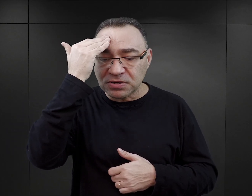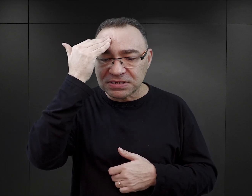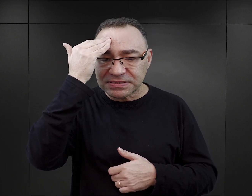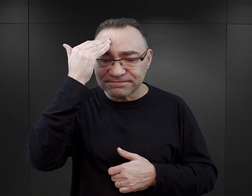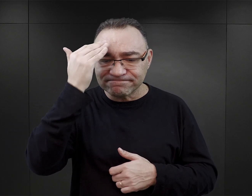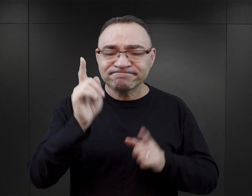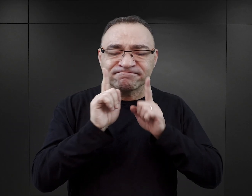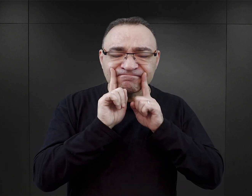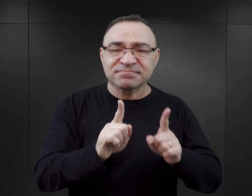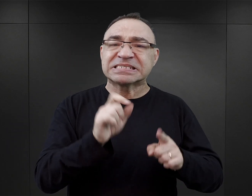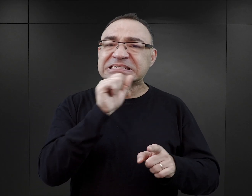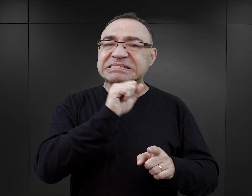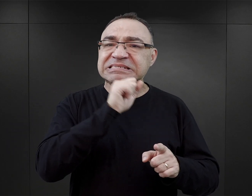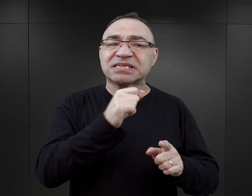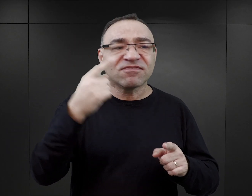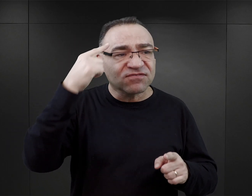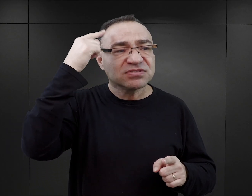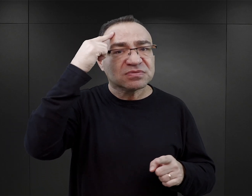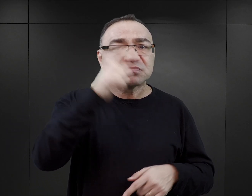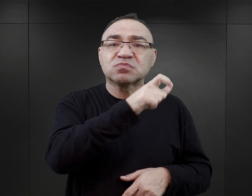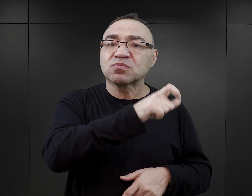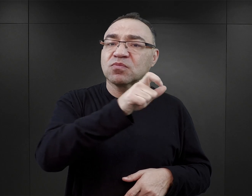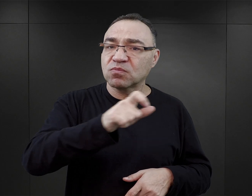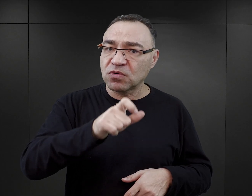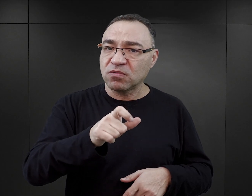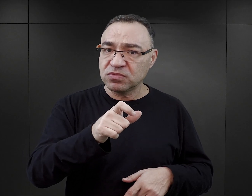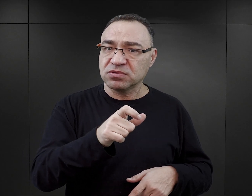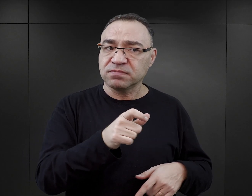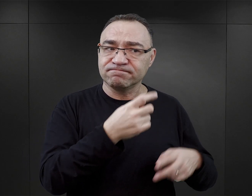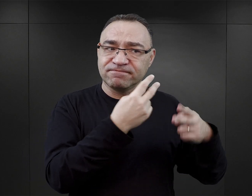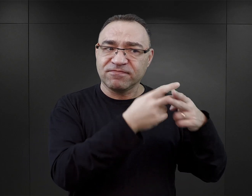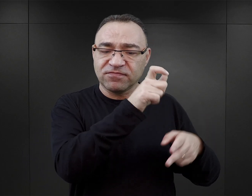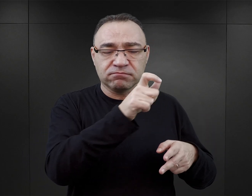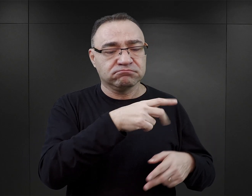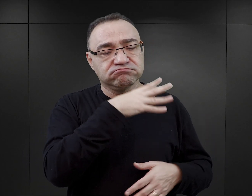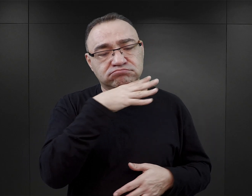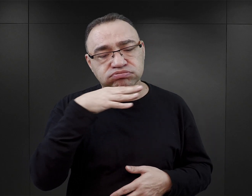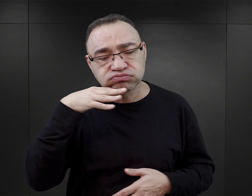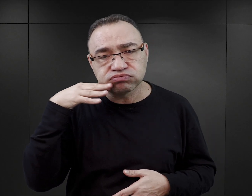klasycznymi publikacjami wspomnieniowymi na temat Auschwitz, których na rynku jest mnóstwo.